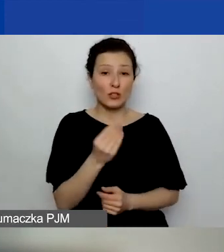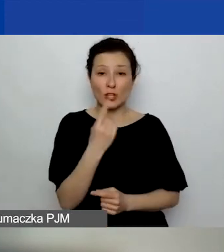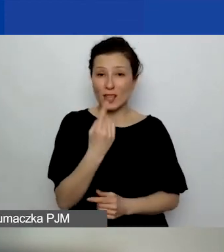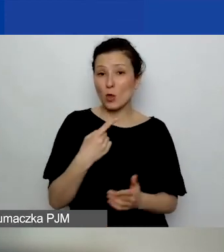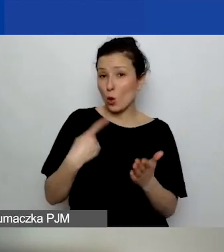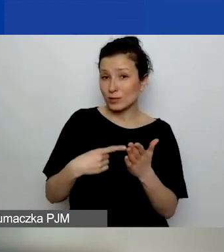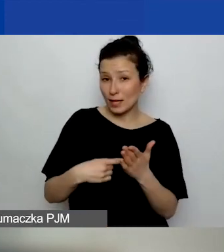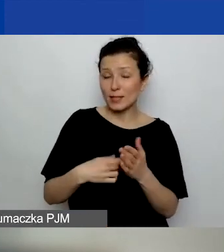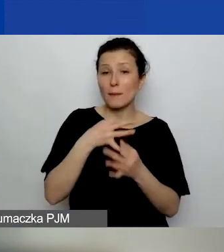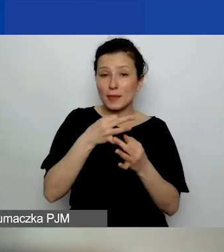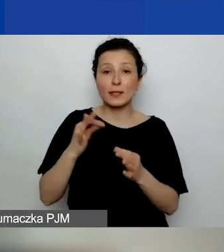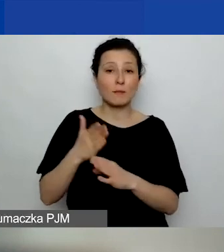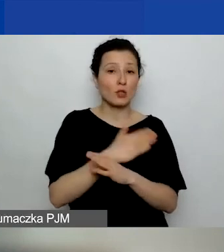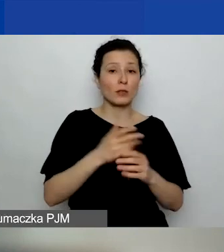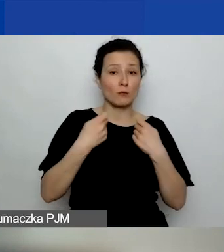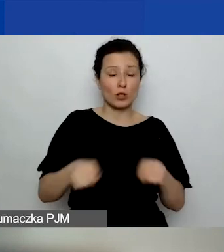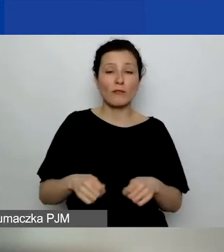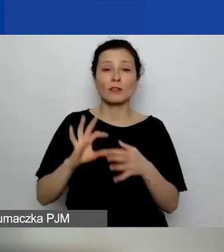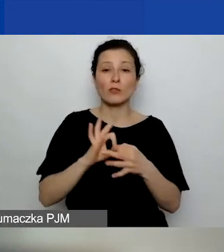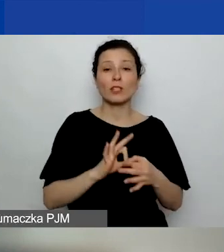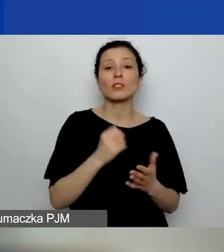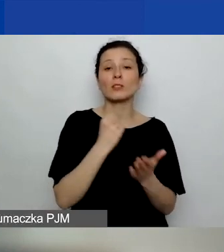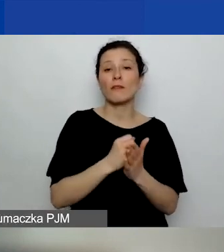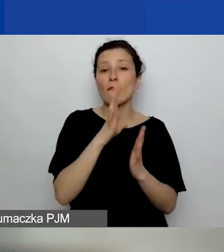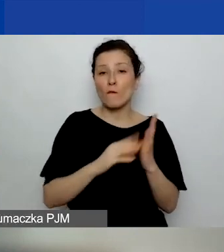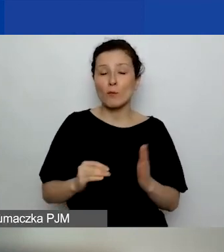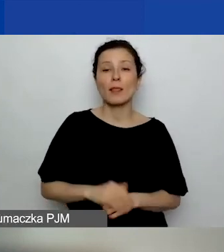dotyczące kwestii formalnych. Pytanie zadane przez Szymona: